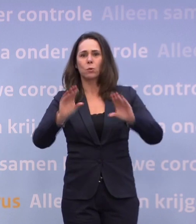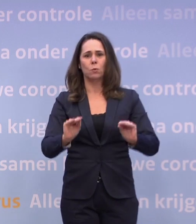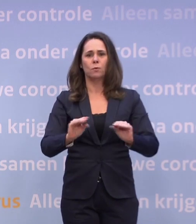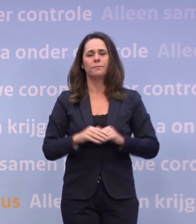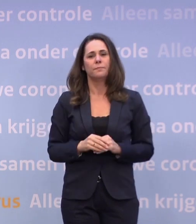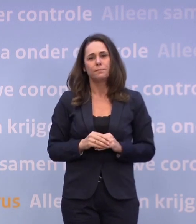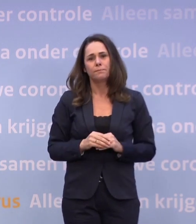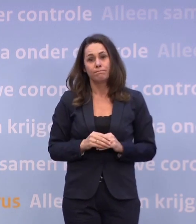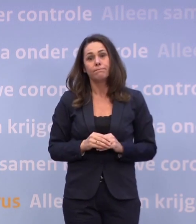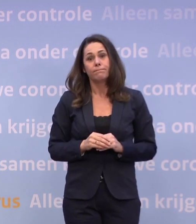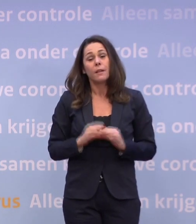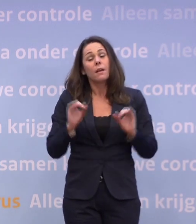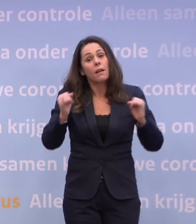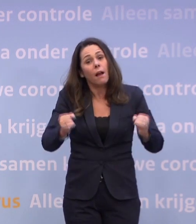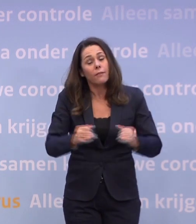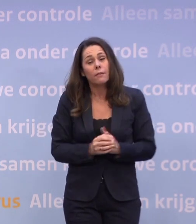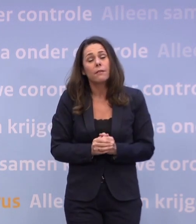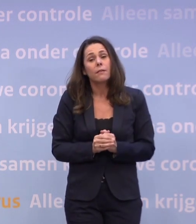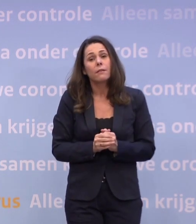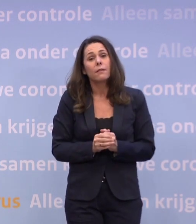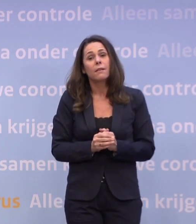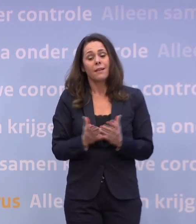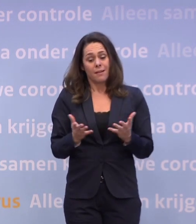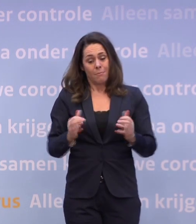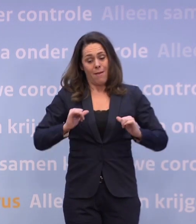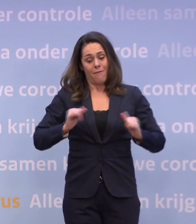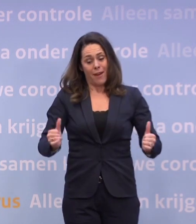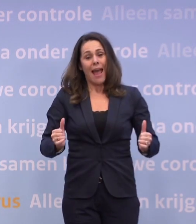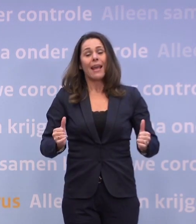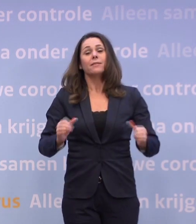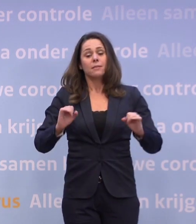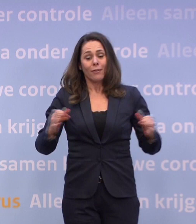Dat kan nog steeds, maar die vrijheid kunnen we alleen met elkaar verdienen.